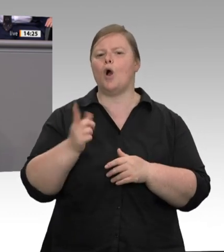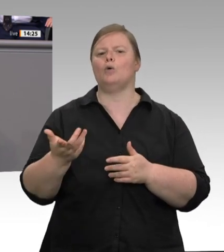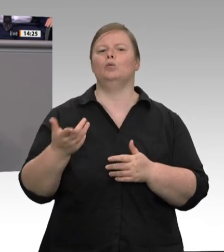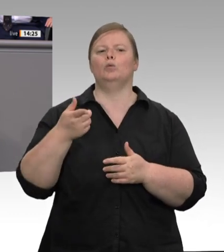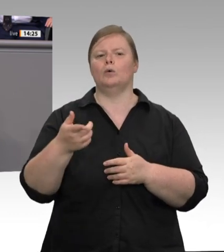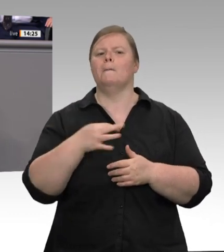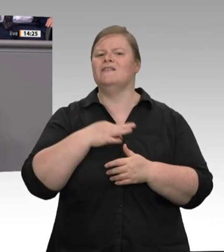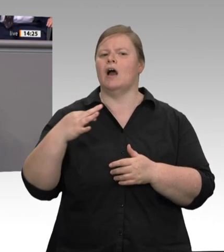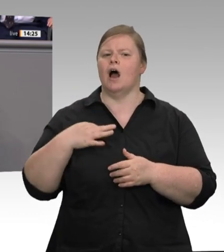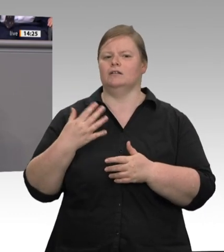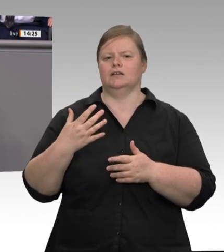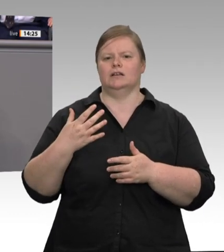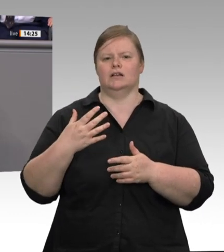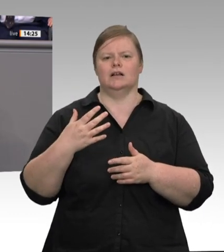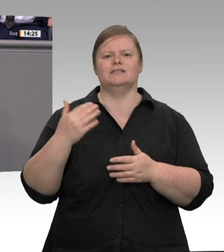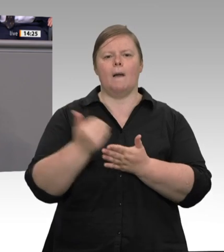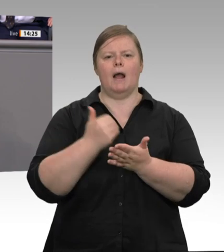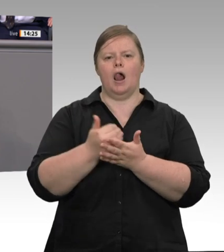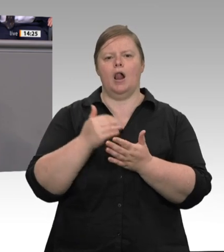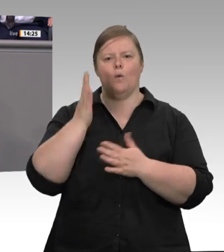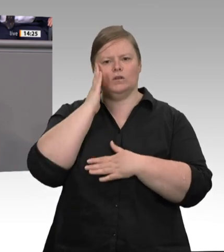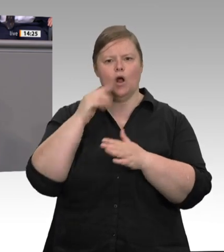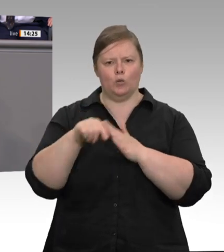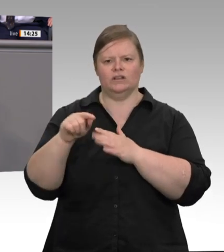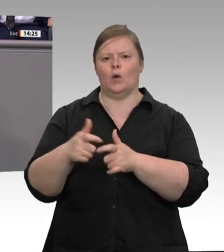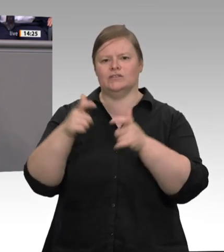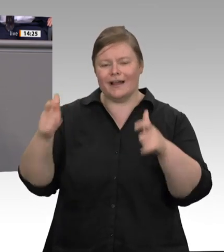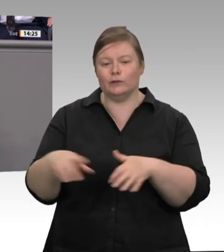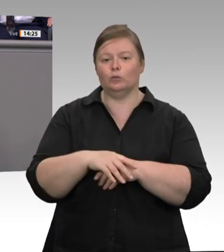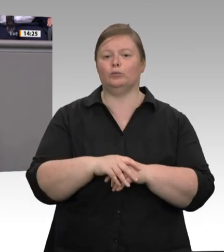Unterbringung – das werden wir dann sehen – wird ein Gesetz schnell an juristische